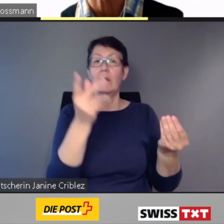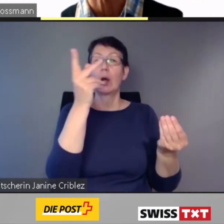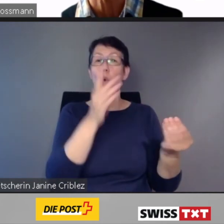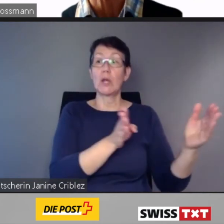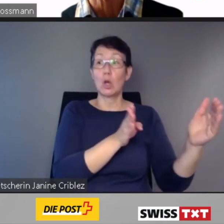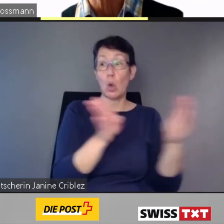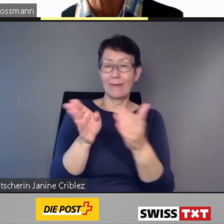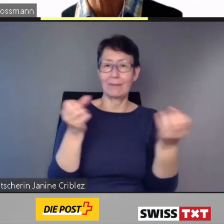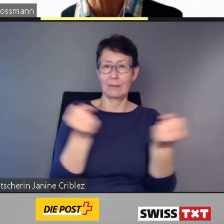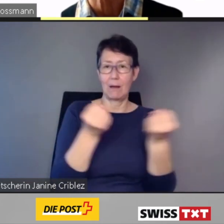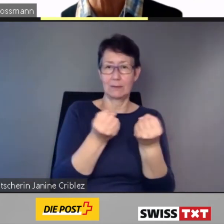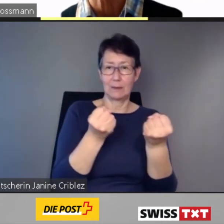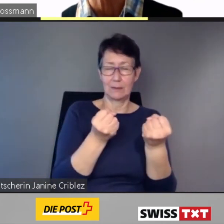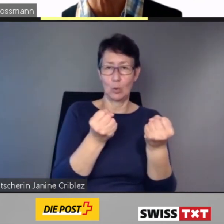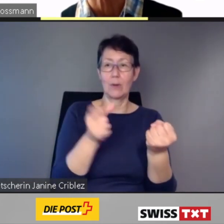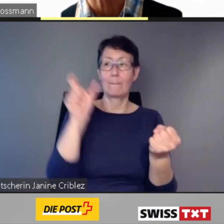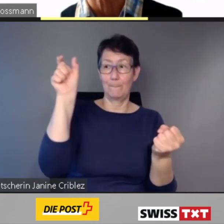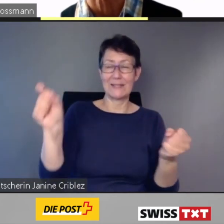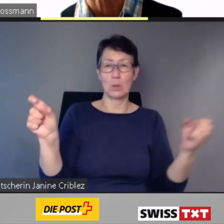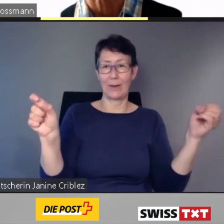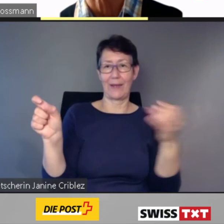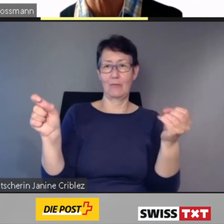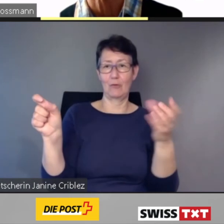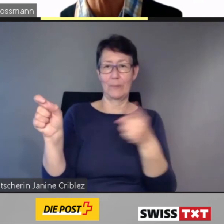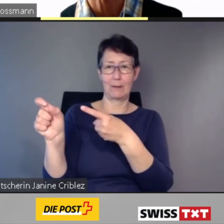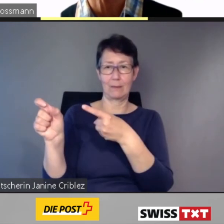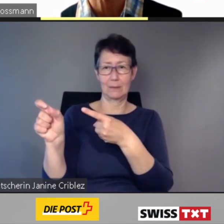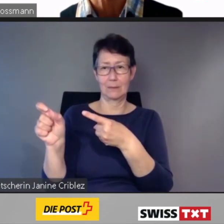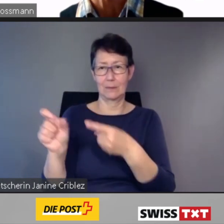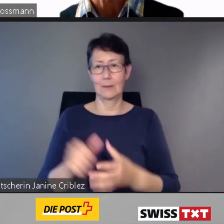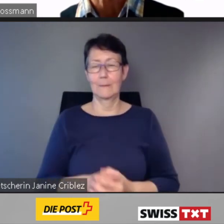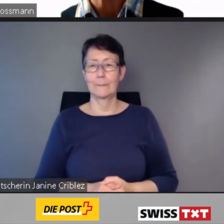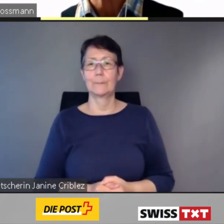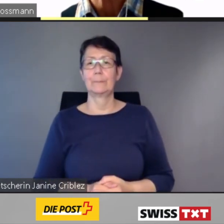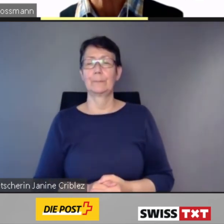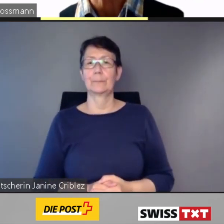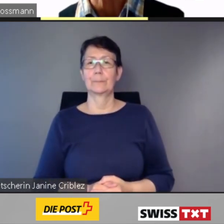Allfällige Konflikte werden im Dialog